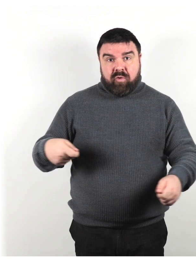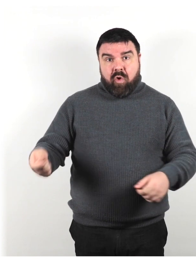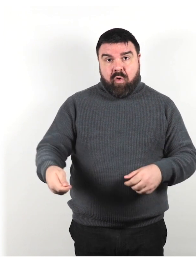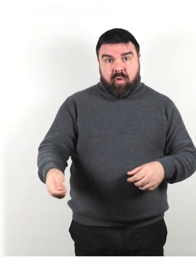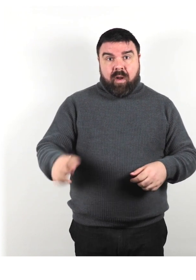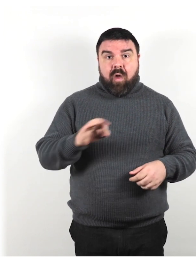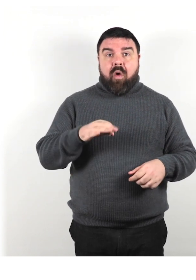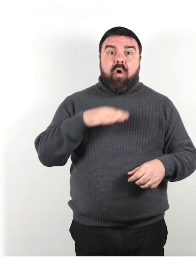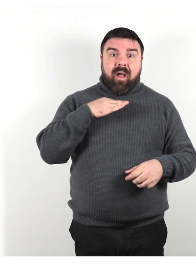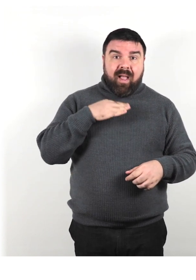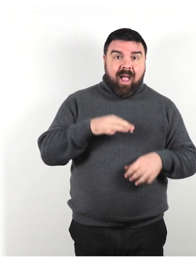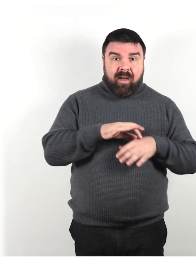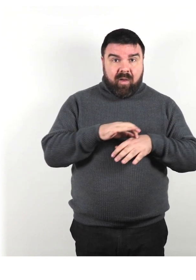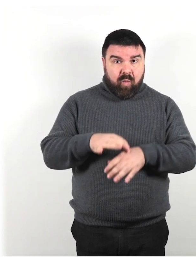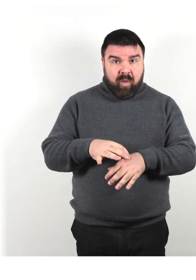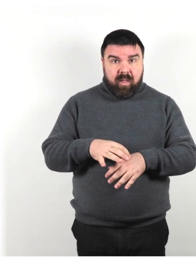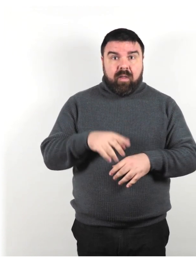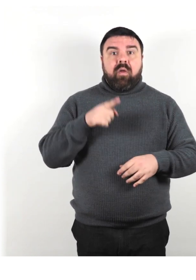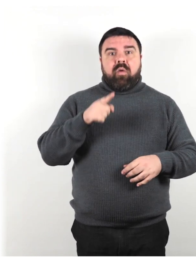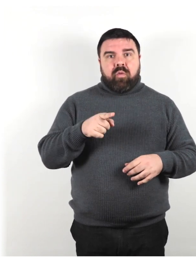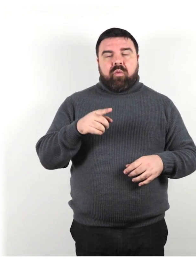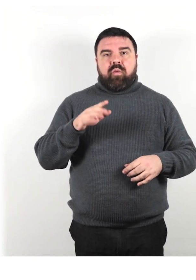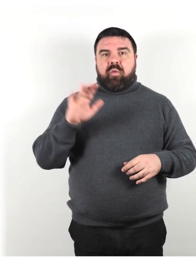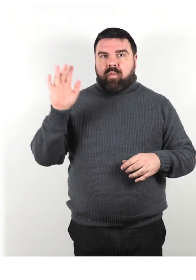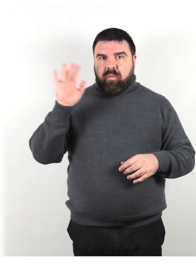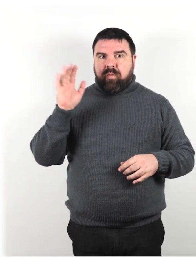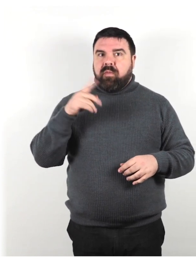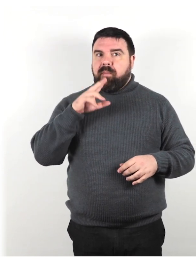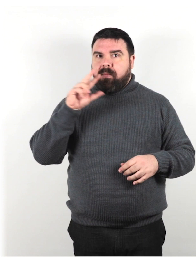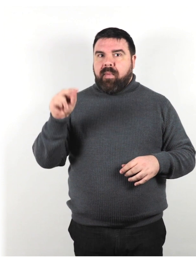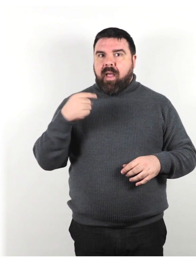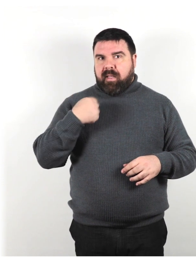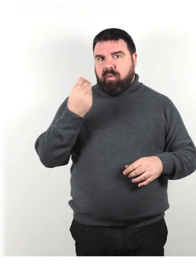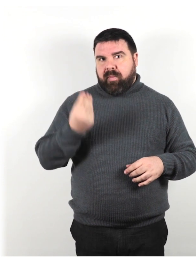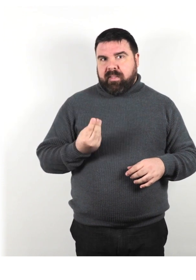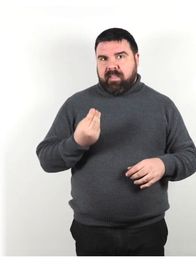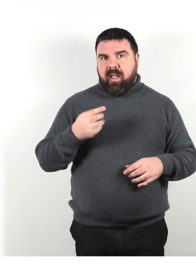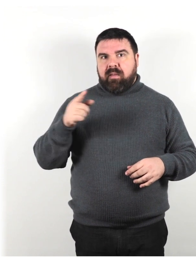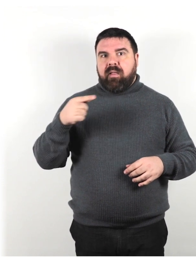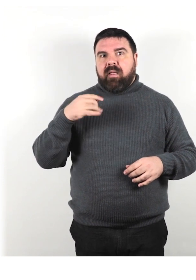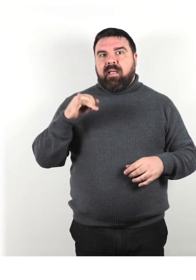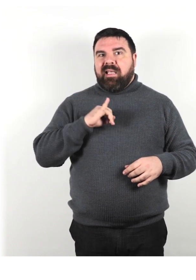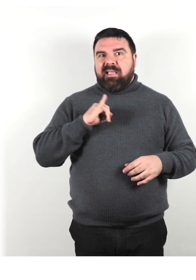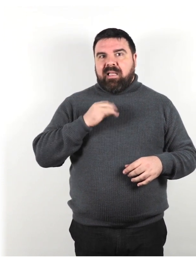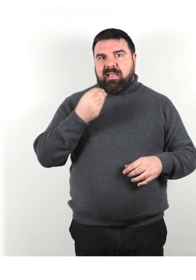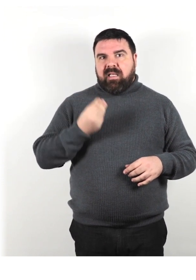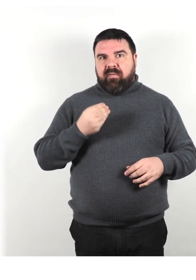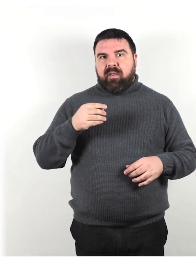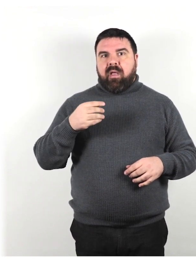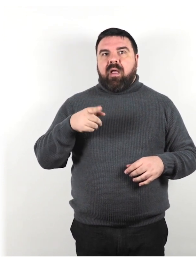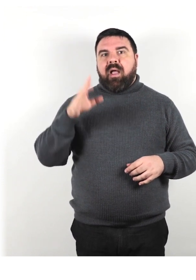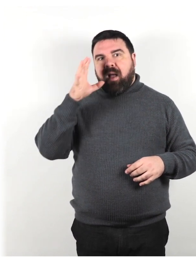fai conoscere la tua presenza e identifica te stesso in modo che sappiano dove sei e chi sei.